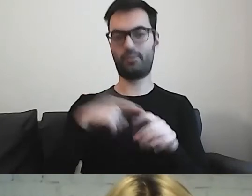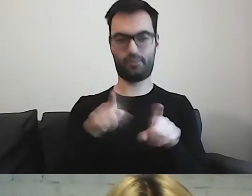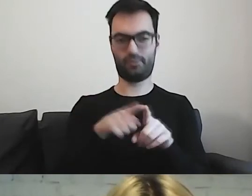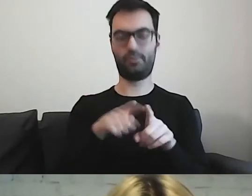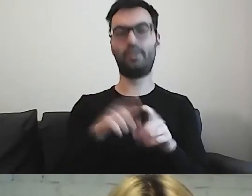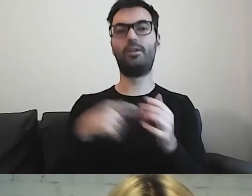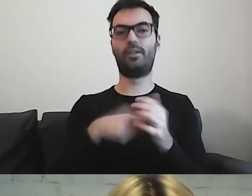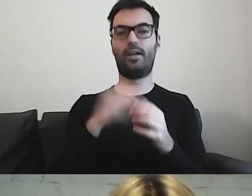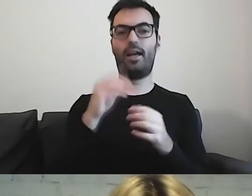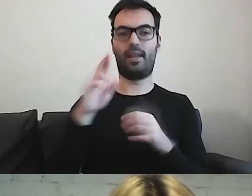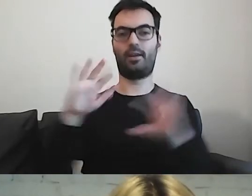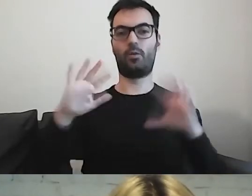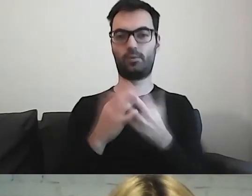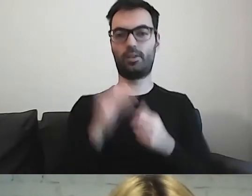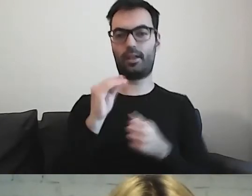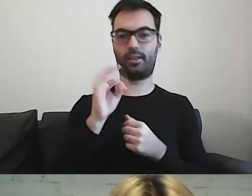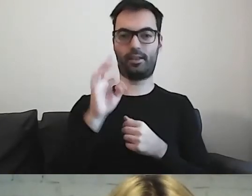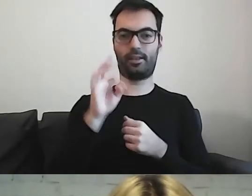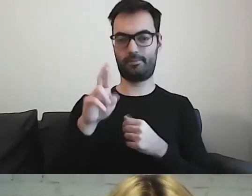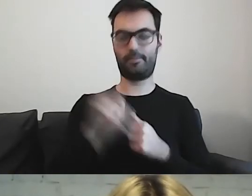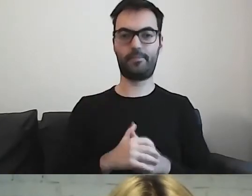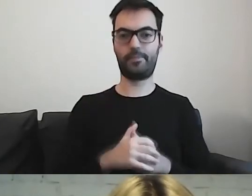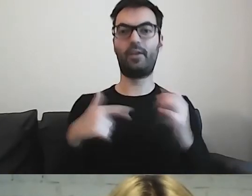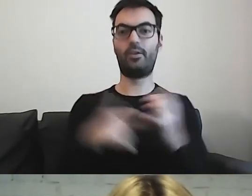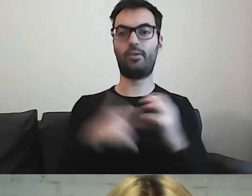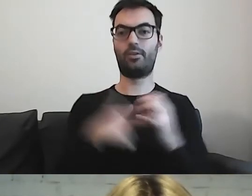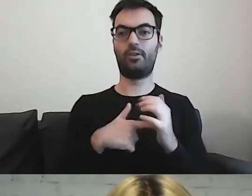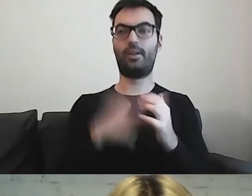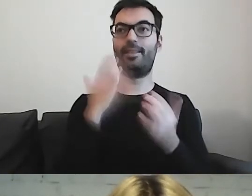Nie jest tak, że to funkcjonuje tylko w Polsce.